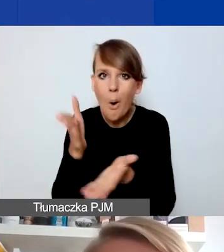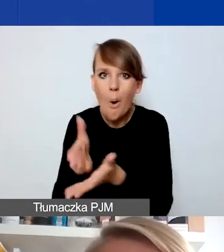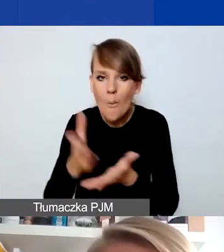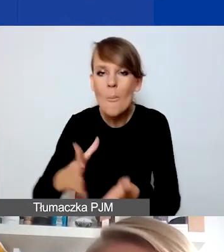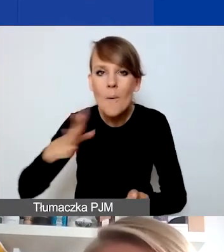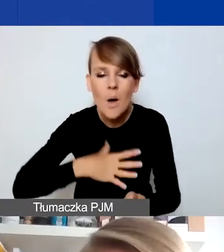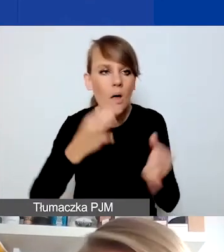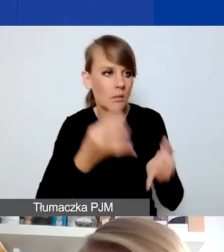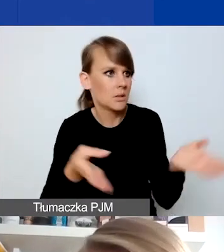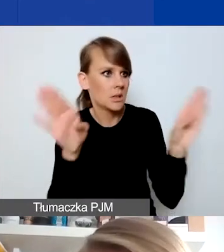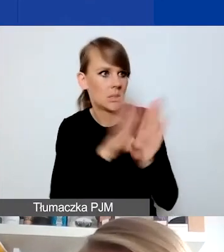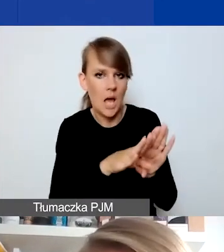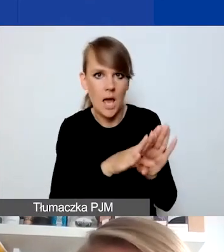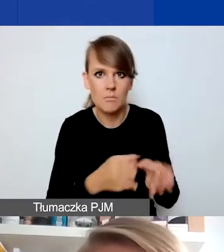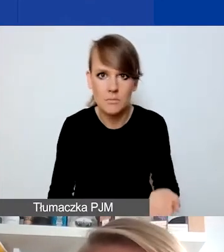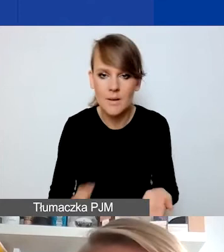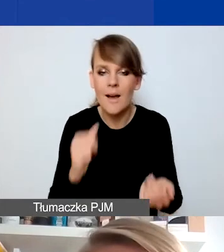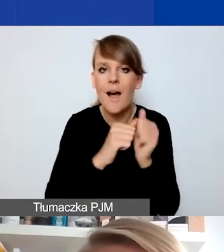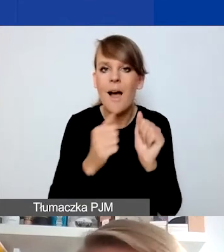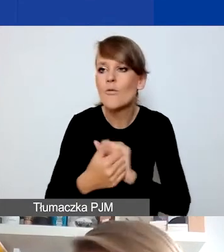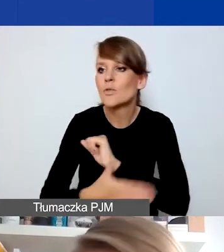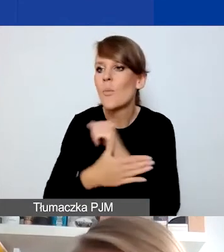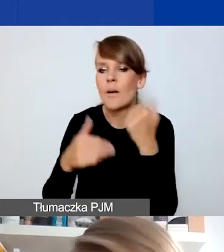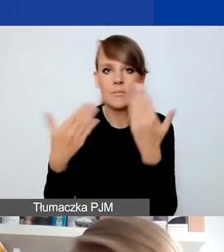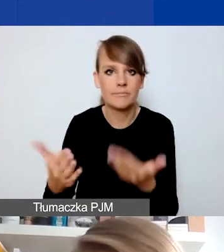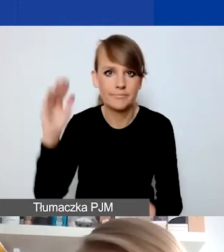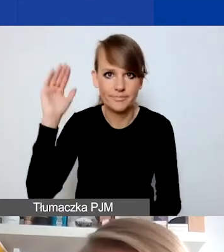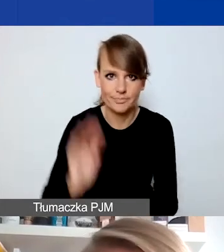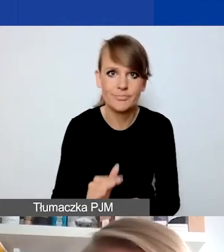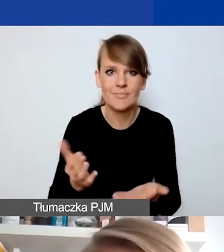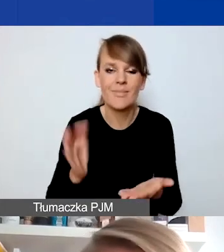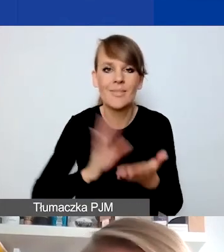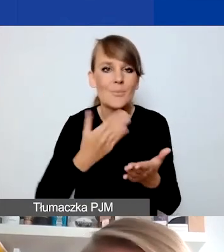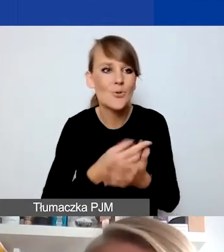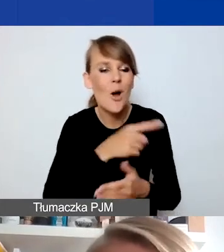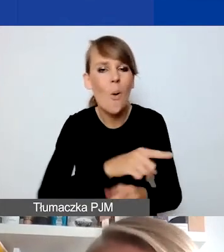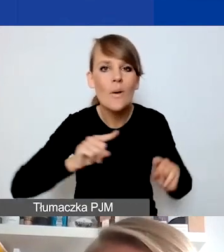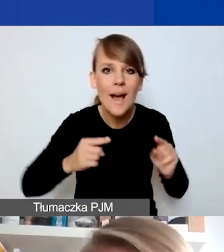czy ograniczenie zakresu takiego wsparcia np. przez organizację, która z jakiegoś powodu